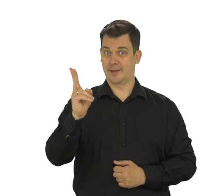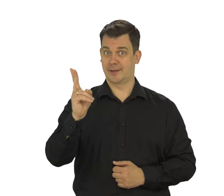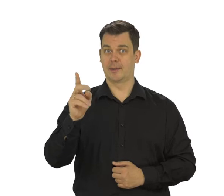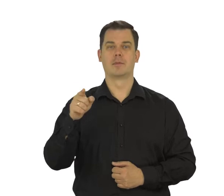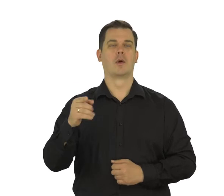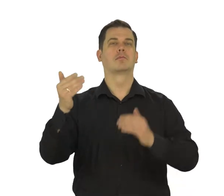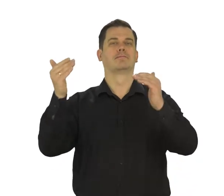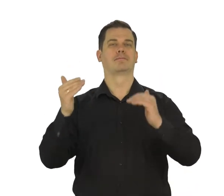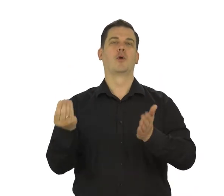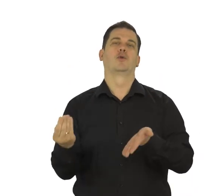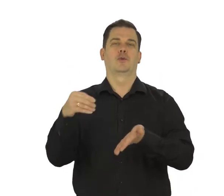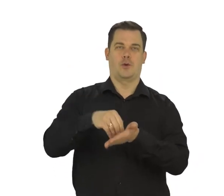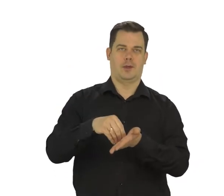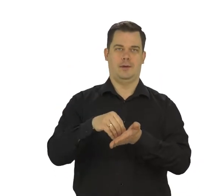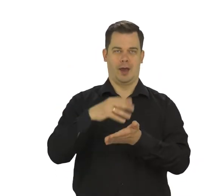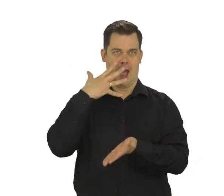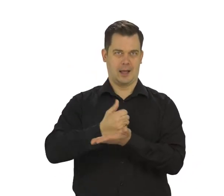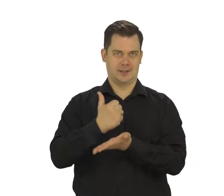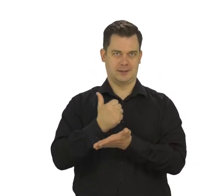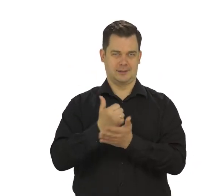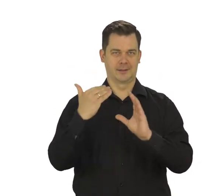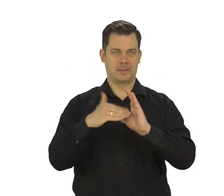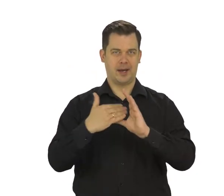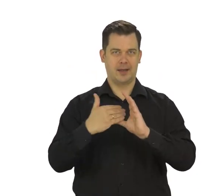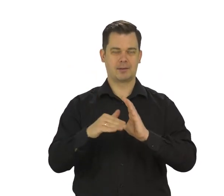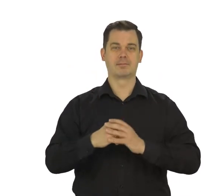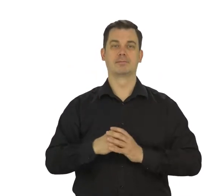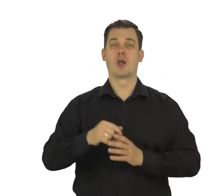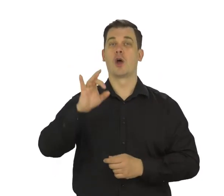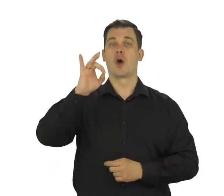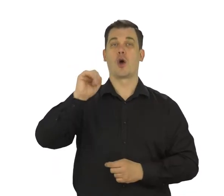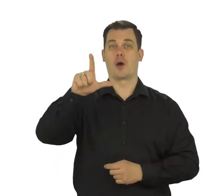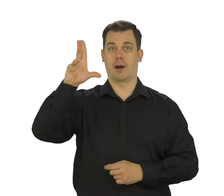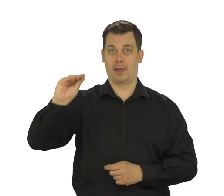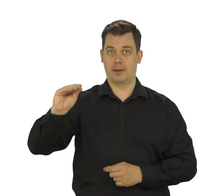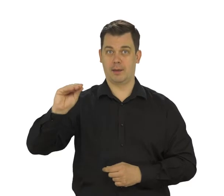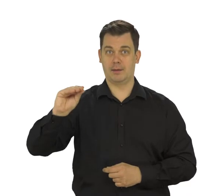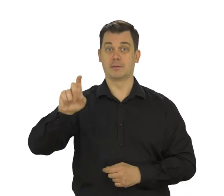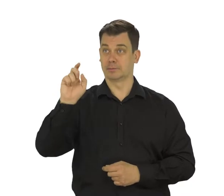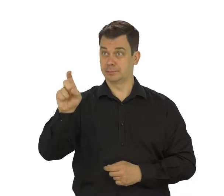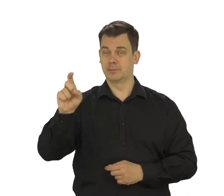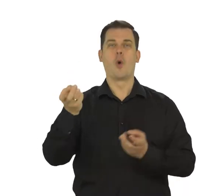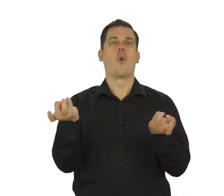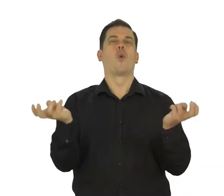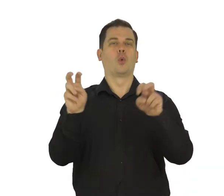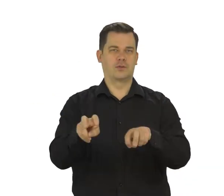„Dodaj adres e-mail”, „Google” i "Utwórz konto".